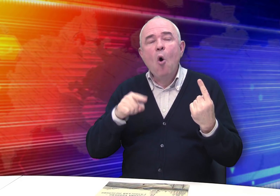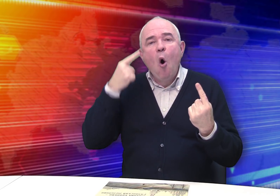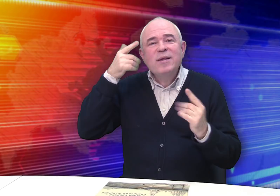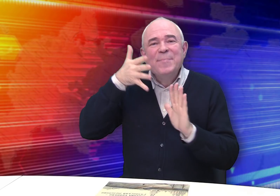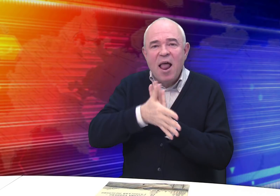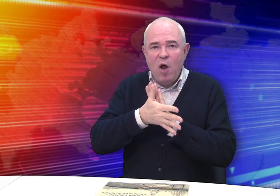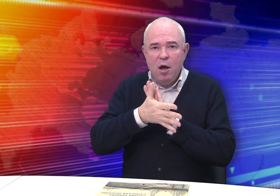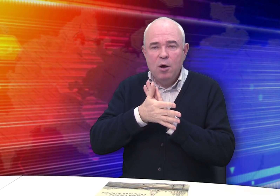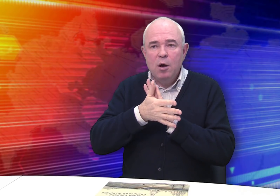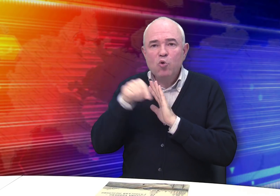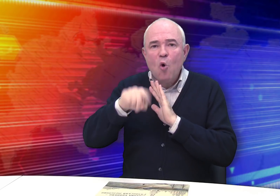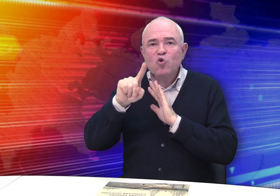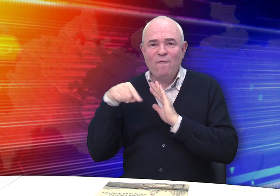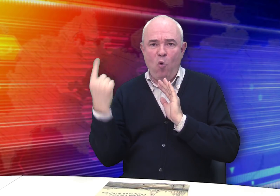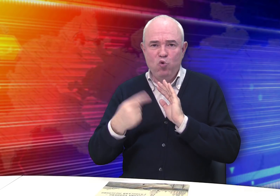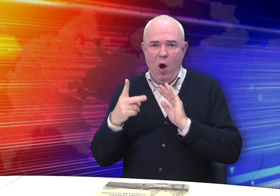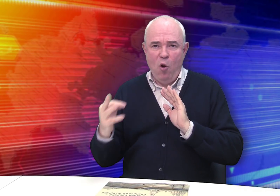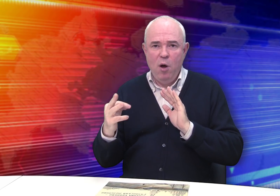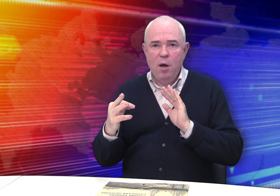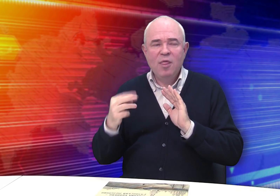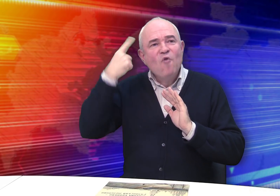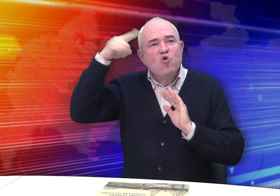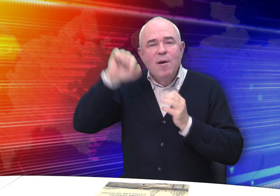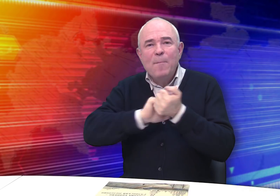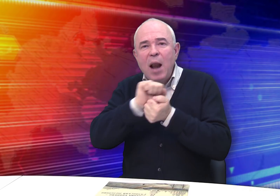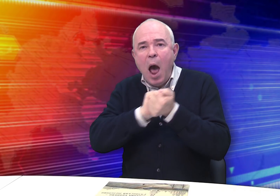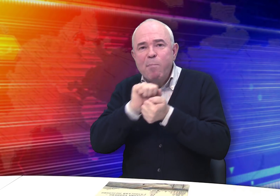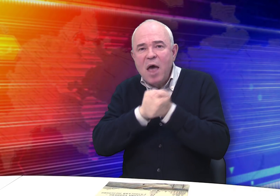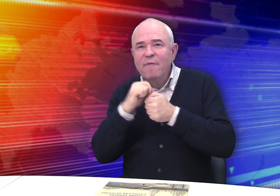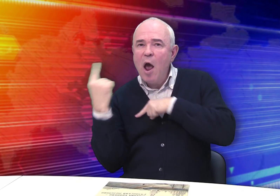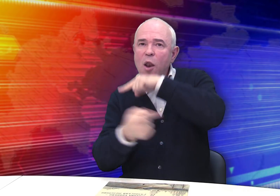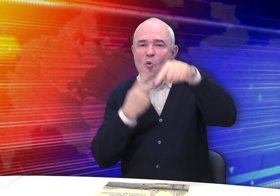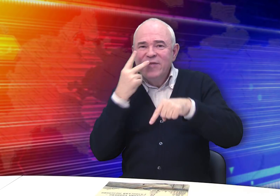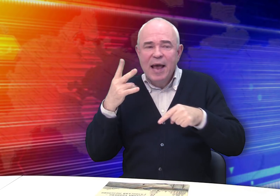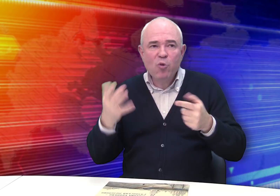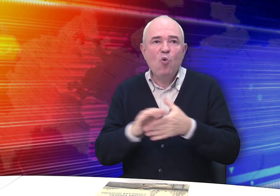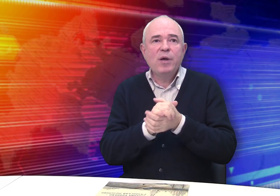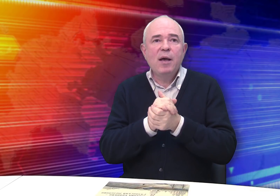Он осмысливал то, что его окружало, и творчески перерабатывал увиденное,